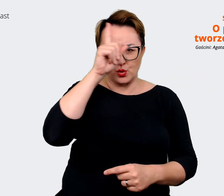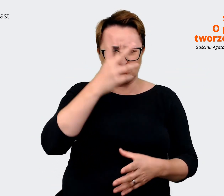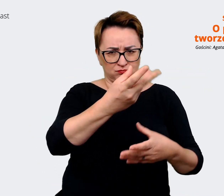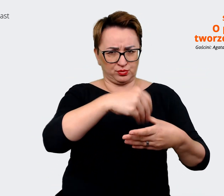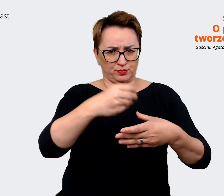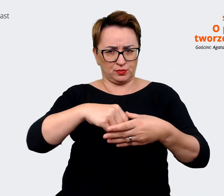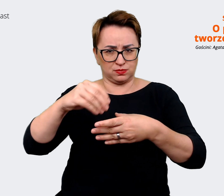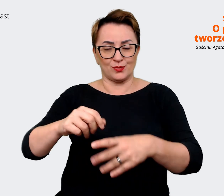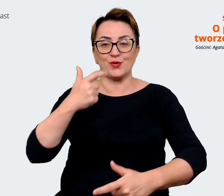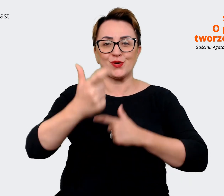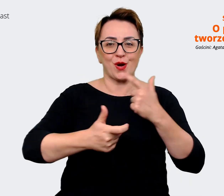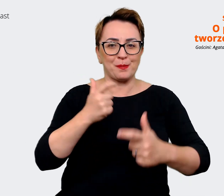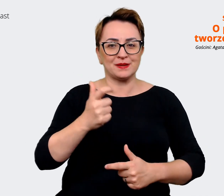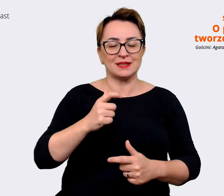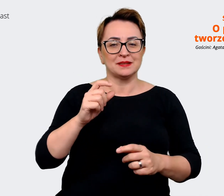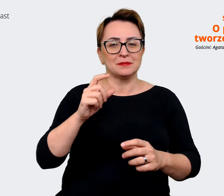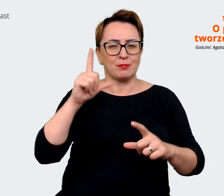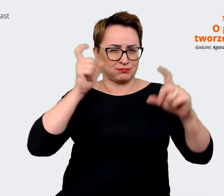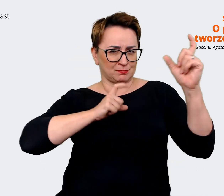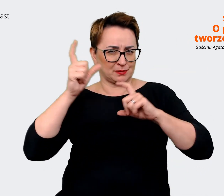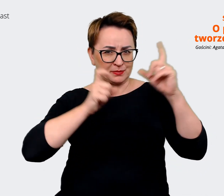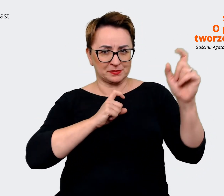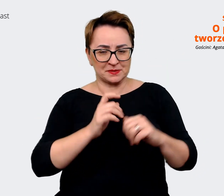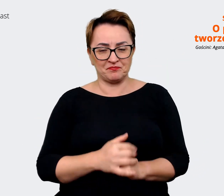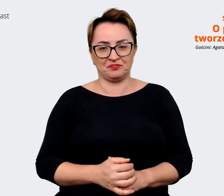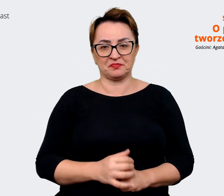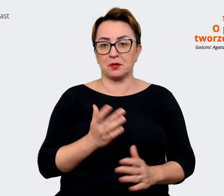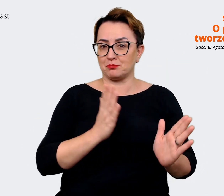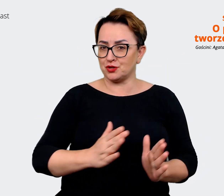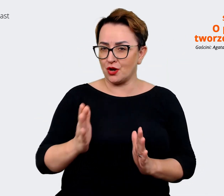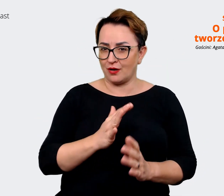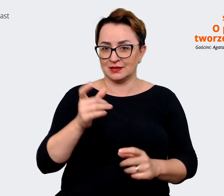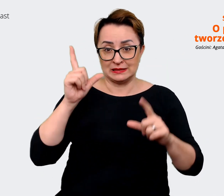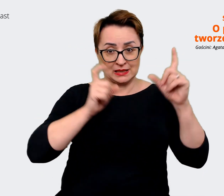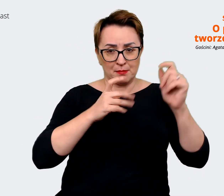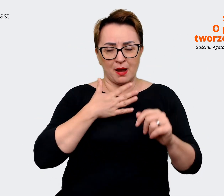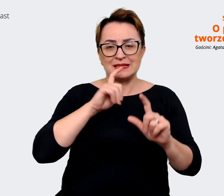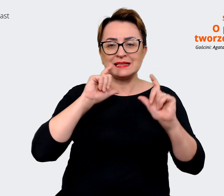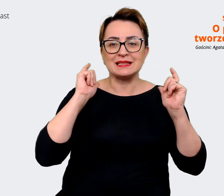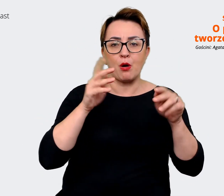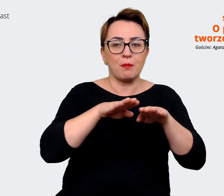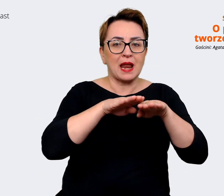zdjęciowych, także przygotowaliśmy sesje zdjęciowe i mamy całą platformę komunikacyjną. Czyli to już